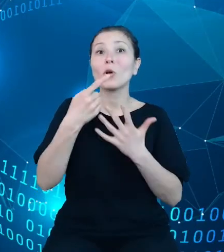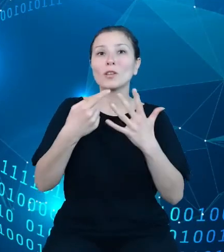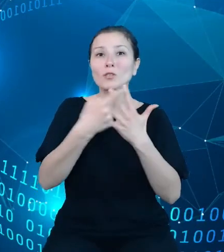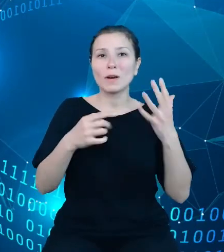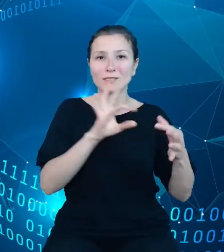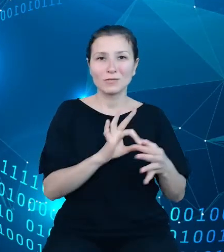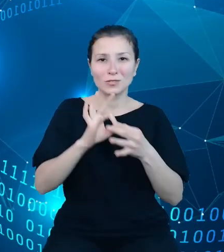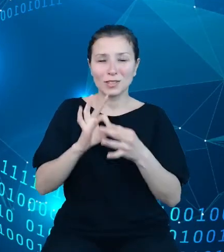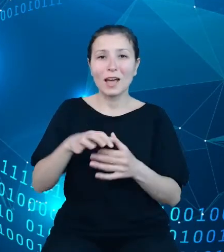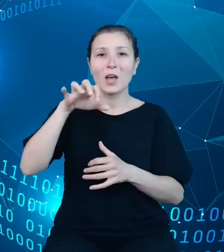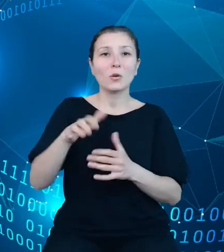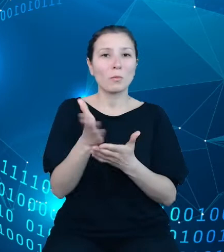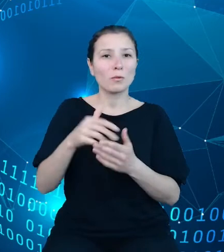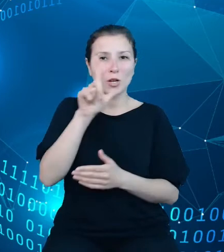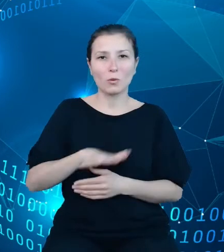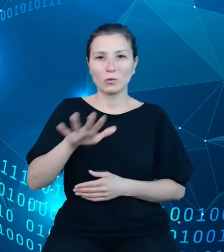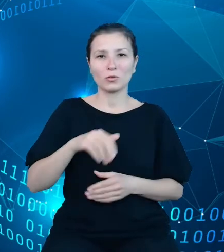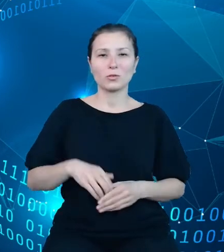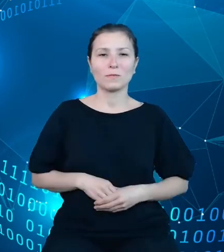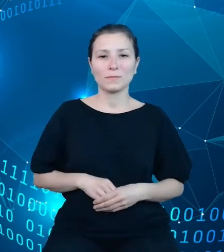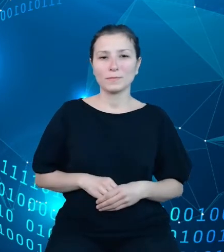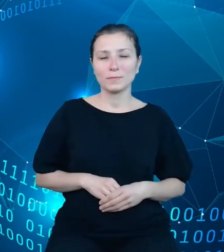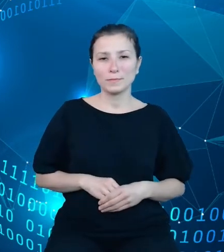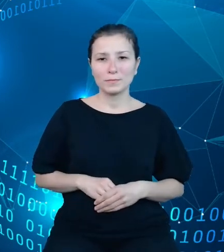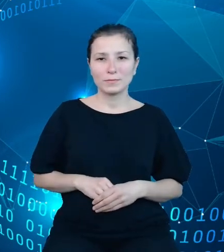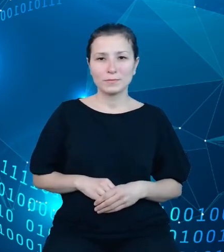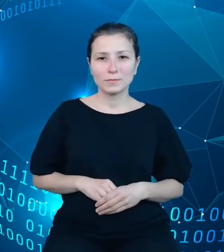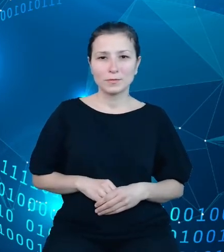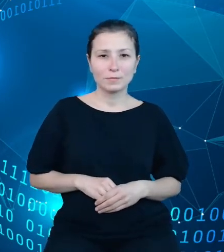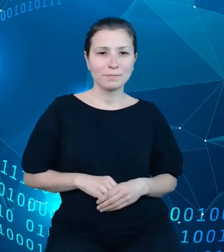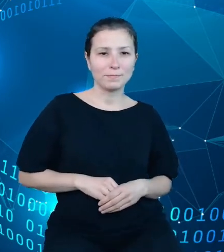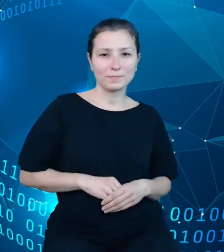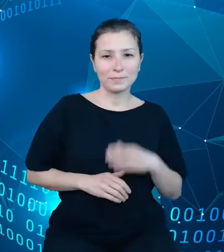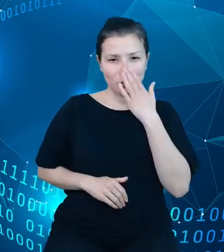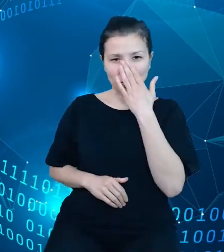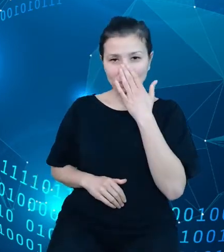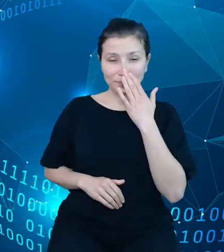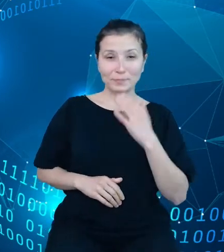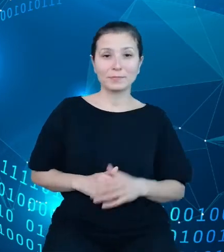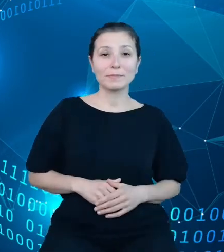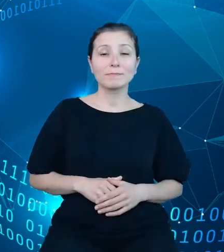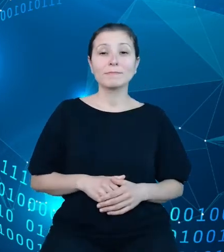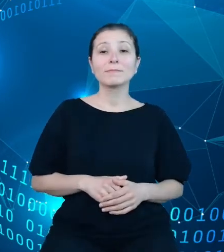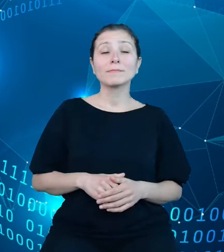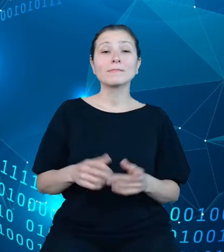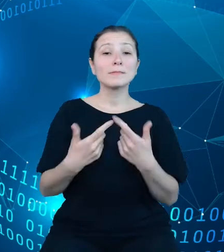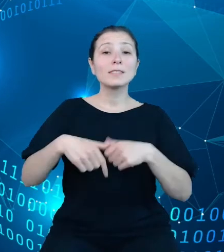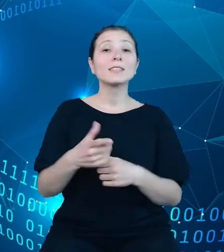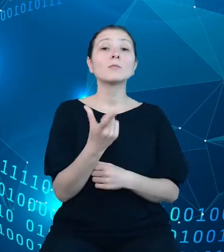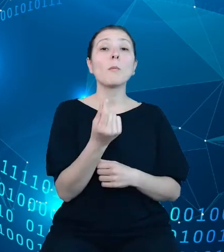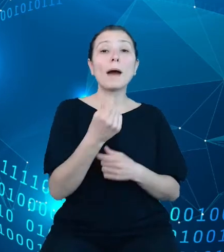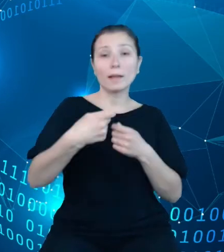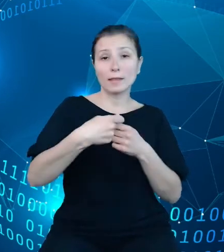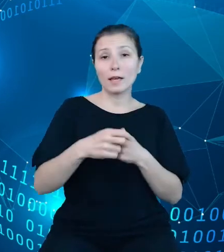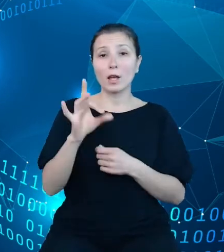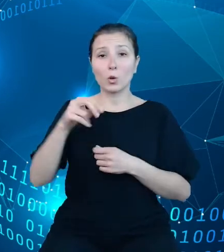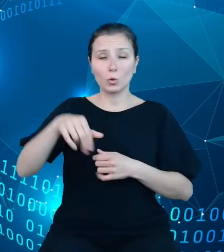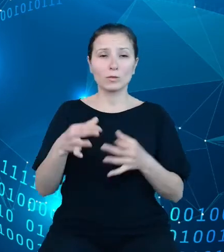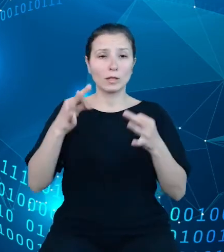dziedziny ludność. Zespół partnera GUS pracuje obecnie nad zasilaniem zasobów w systemie i